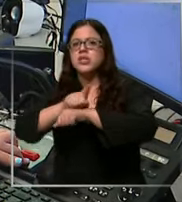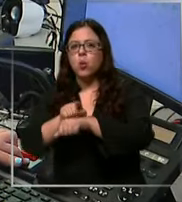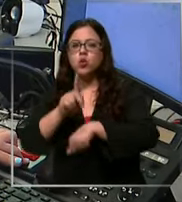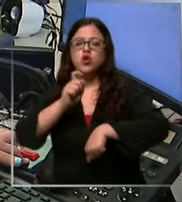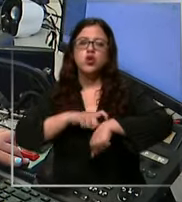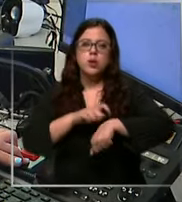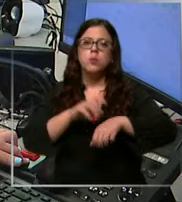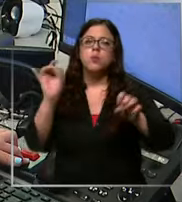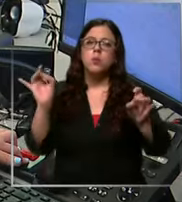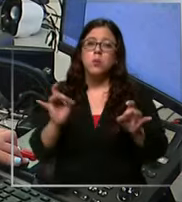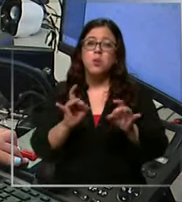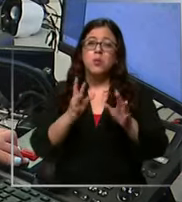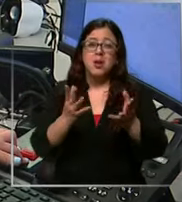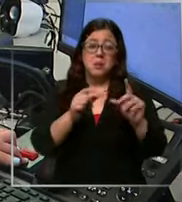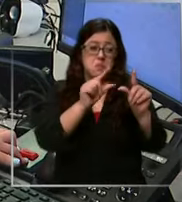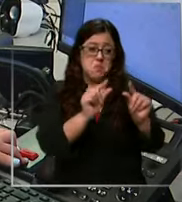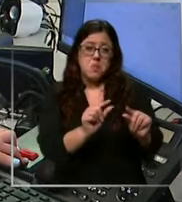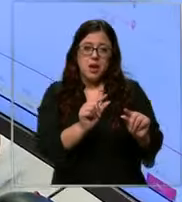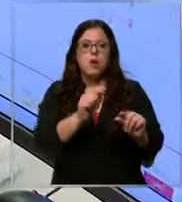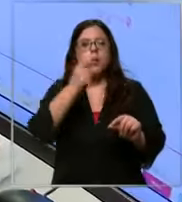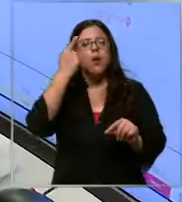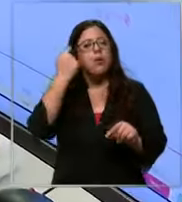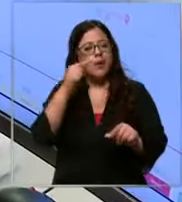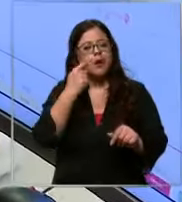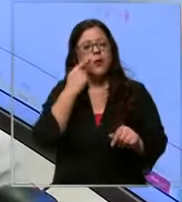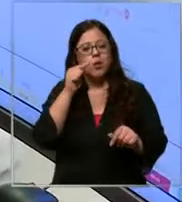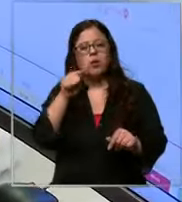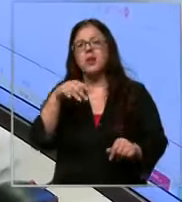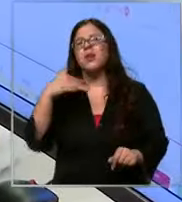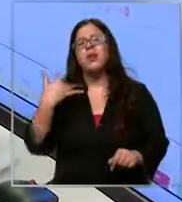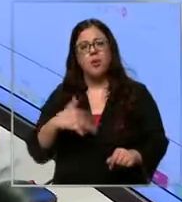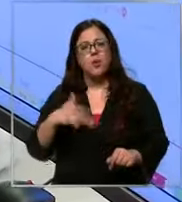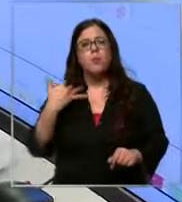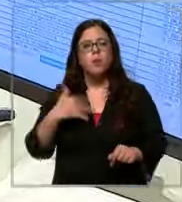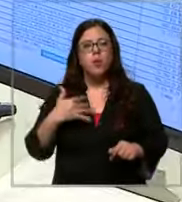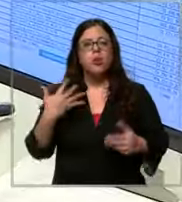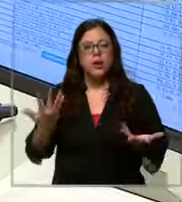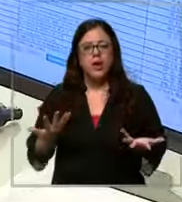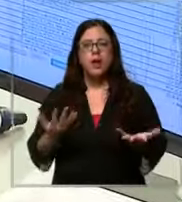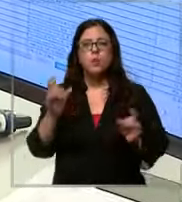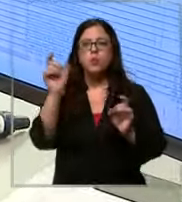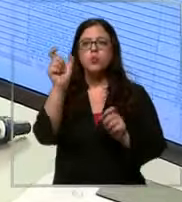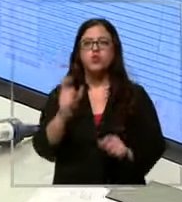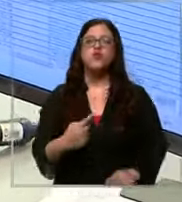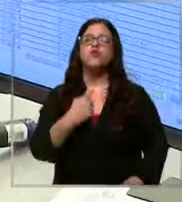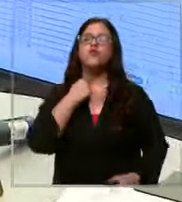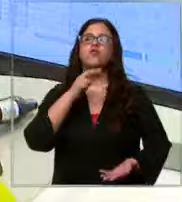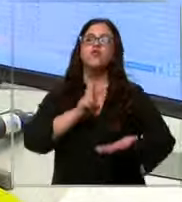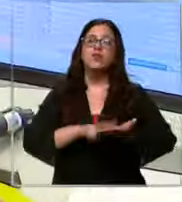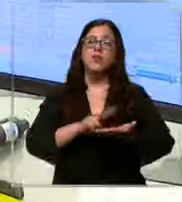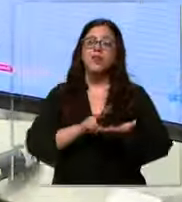puede sonar minúsculo sin embargo puede marcar la diferencia para una víctima real y no solo carabin